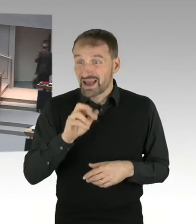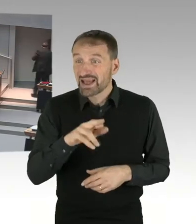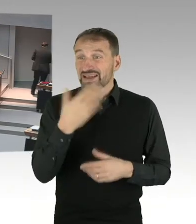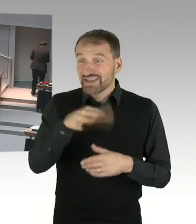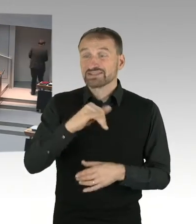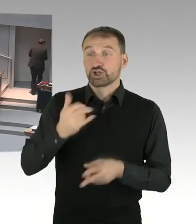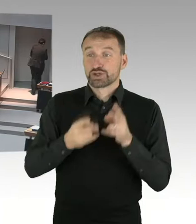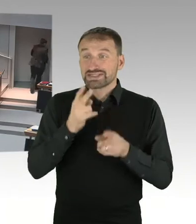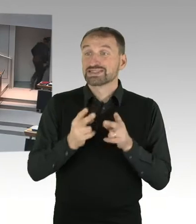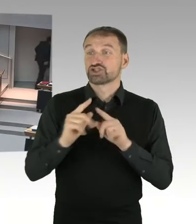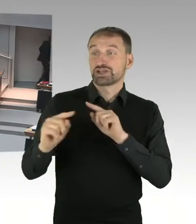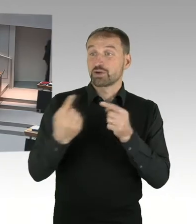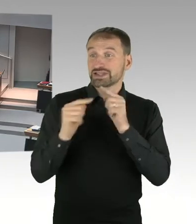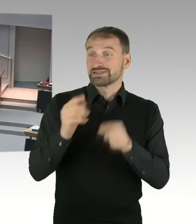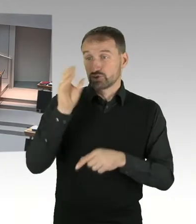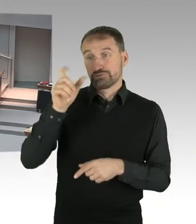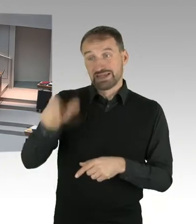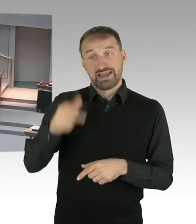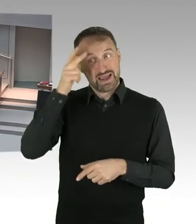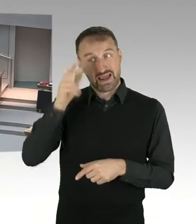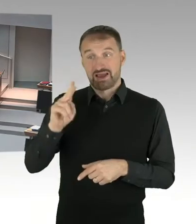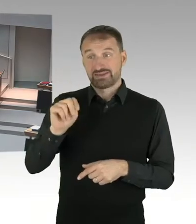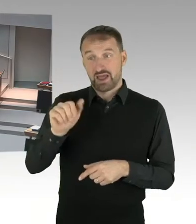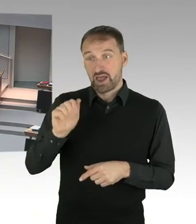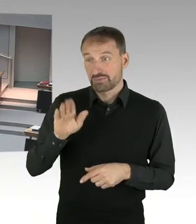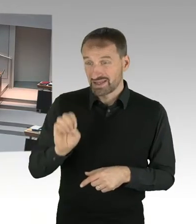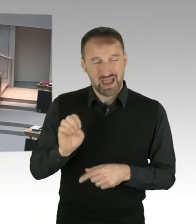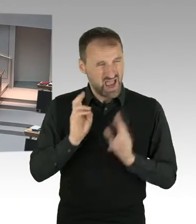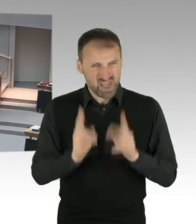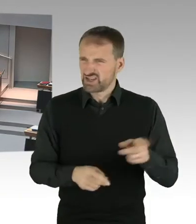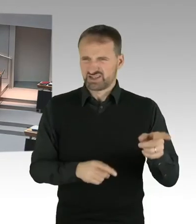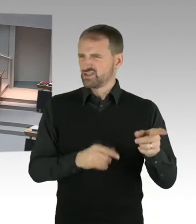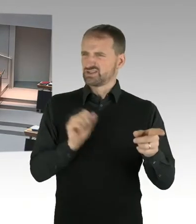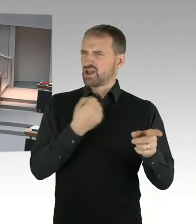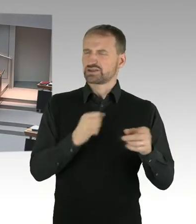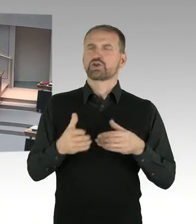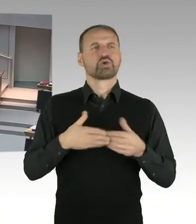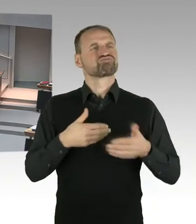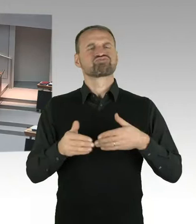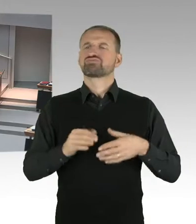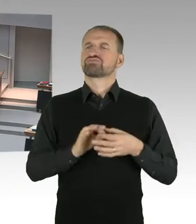(Beifall) (Präsidium) Herr Staatssekretär, bitte.